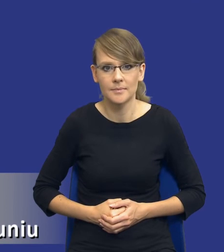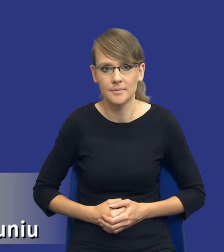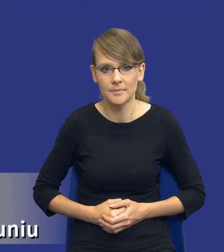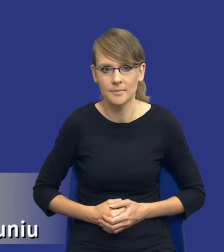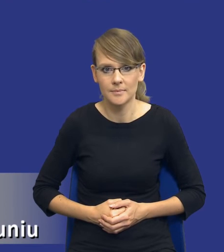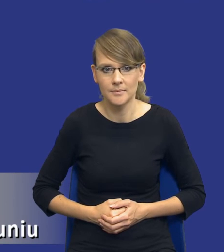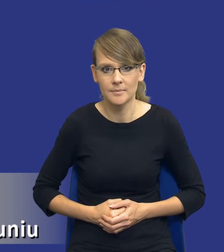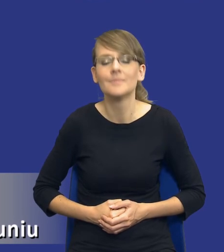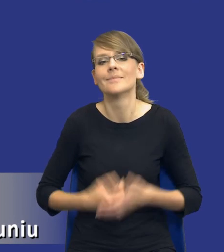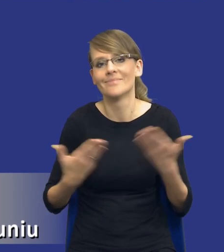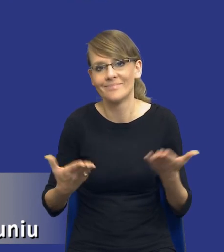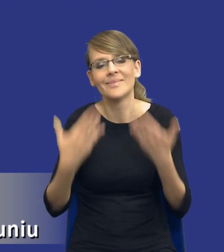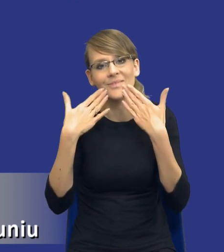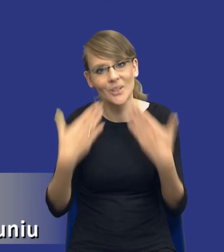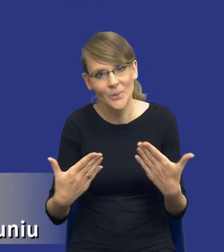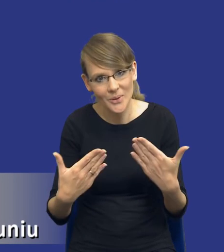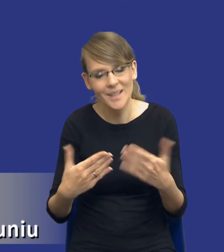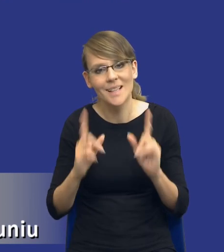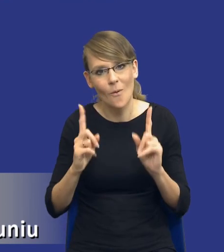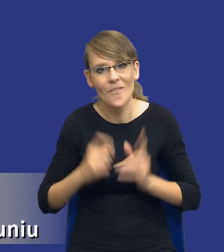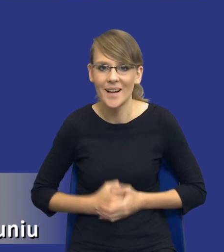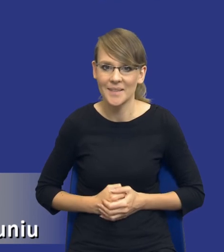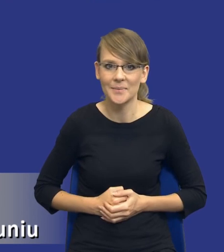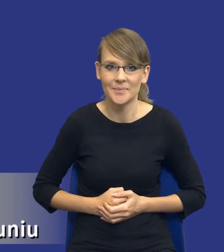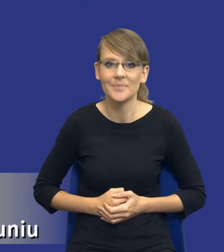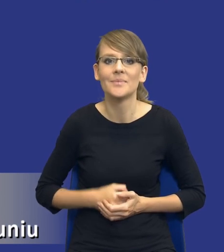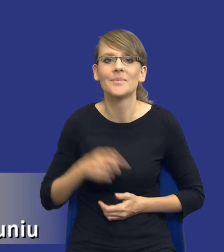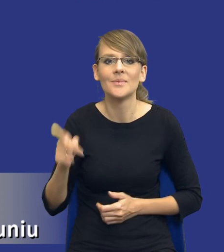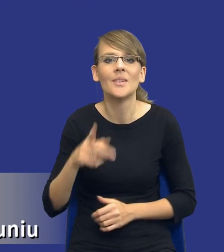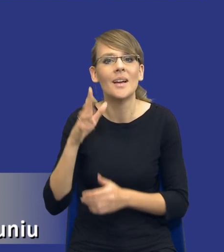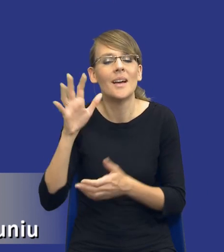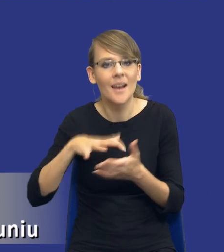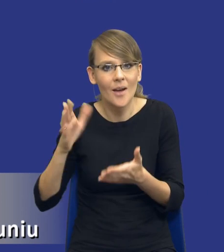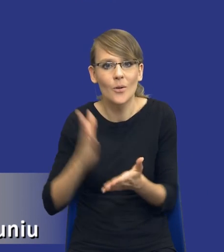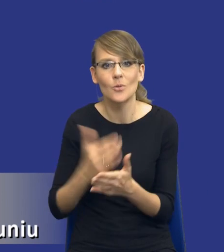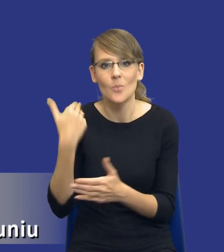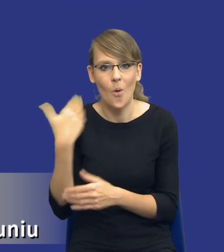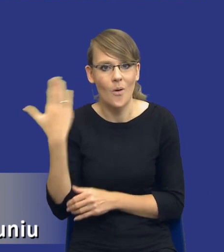No właśnie, dziękuję Państwu za uwagę, bo tutaj już ten raport omawiałem częściowo ostatnio.